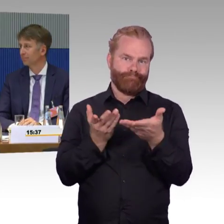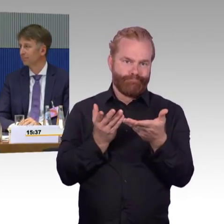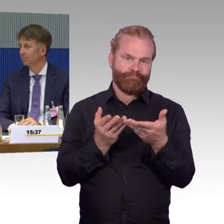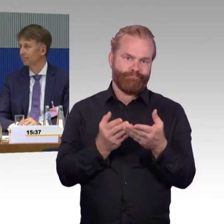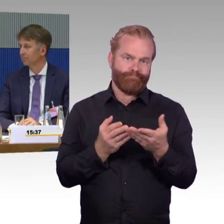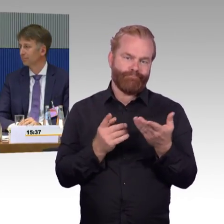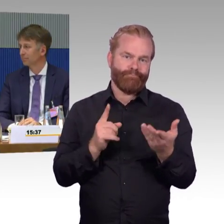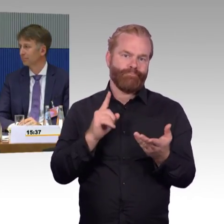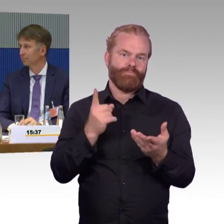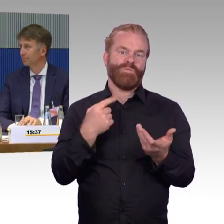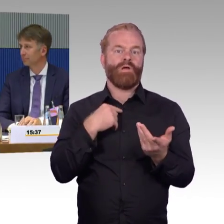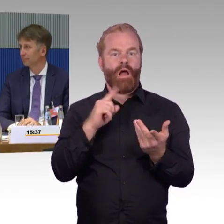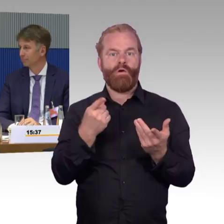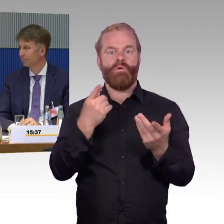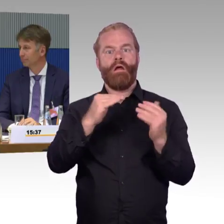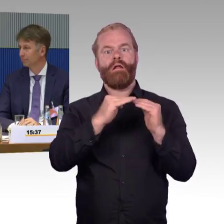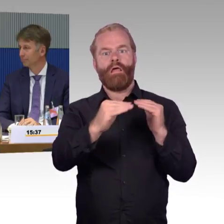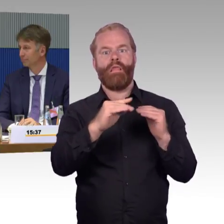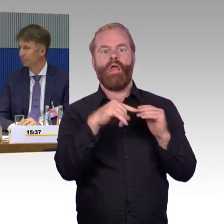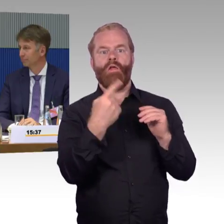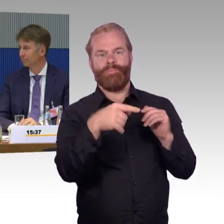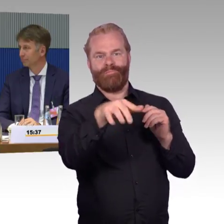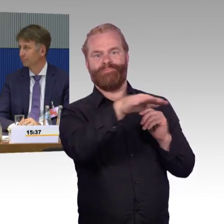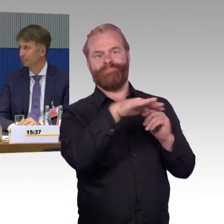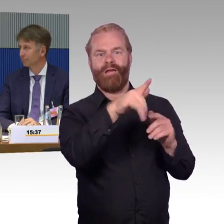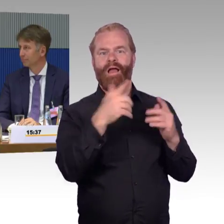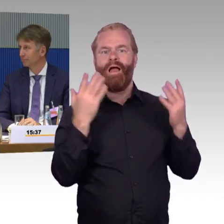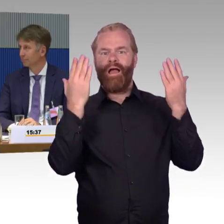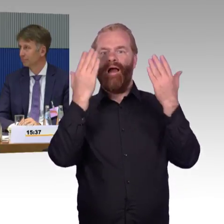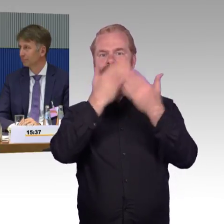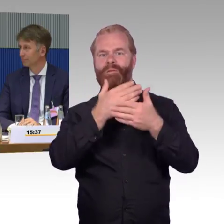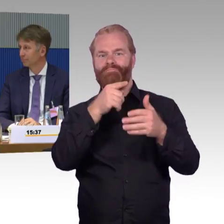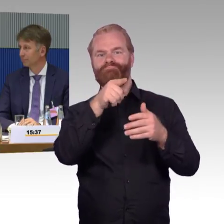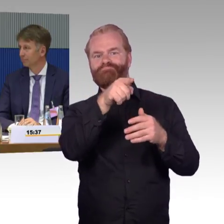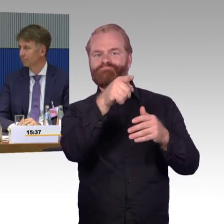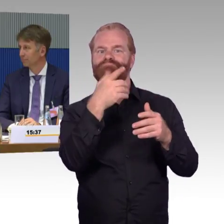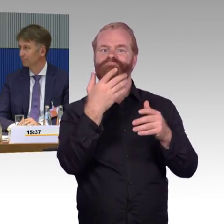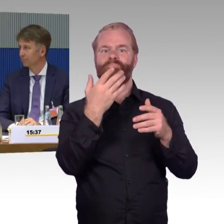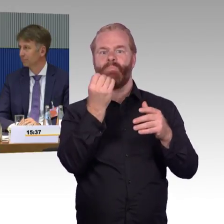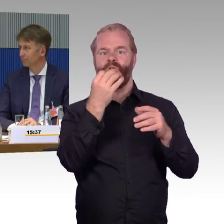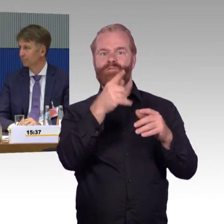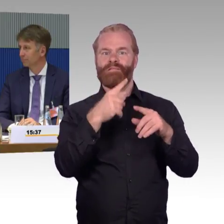Also es ist zum einen ein sehr hohes Engagement der Reisenden selbst, eine hohe Selbstorganisation,